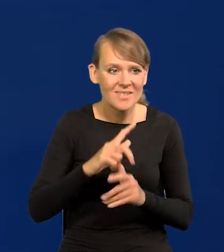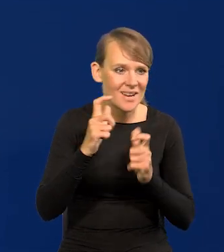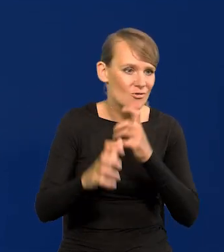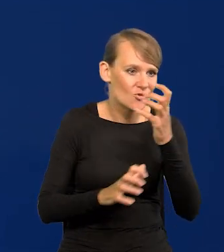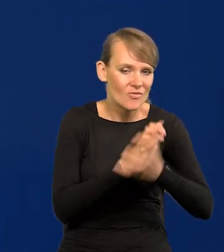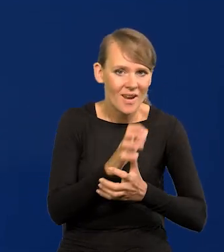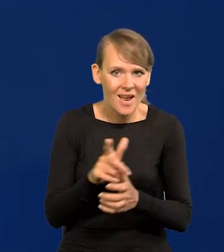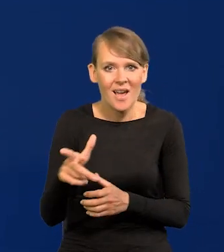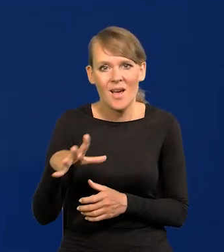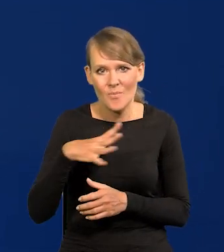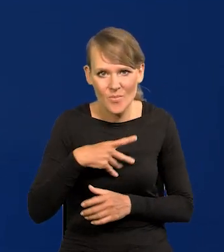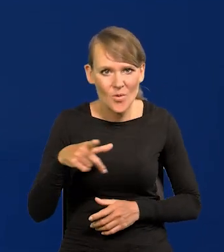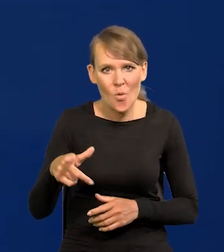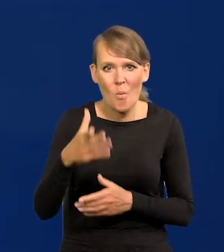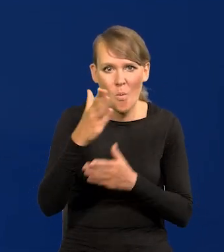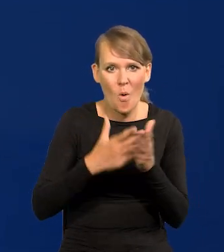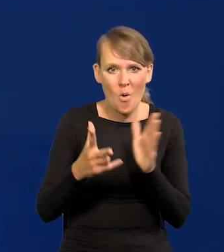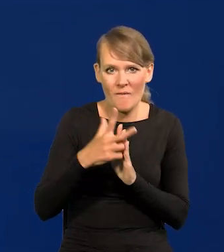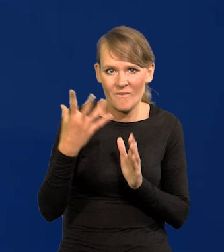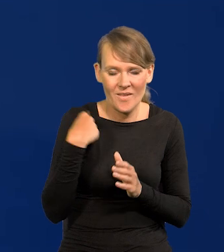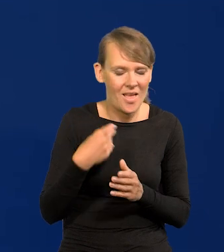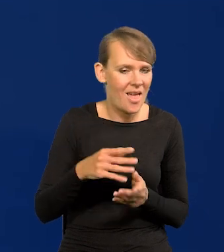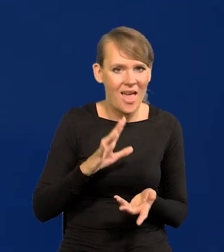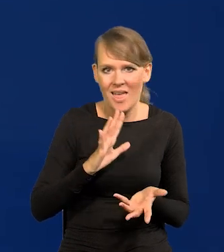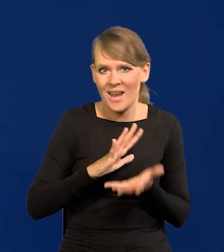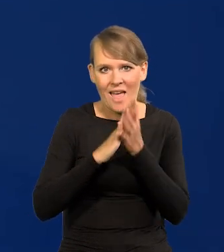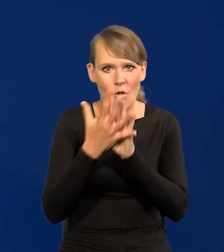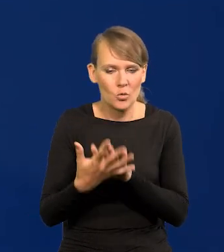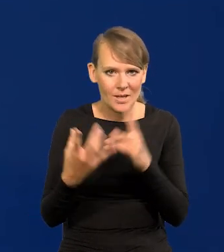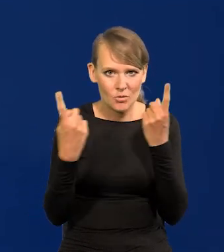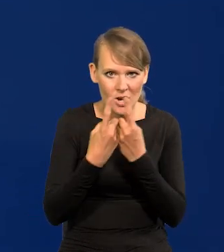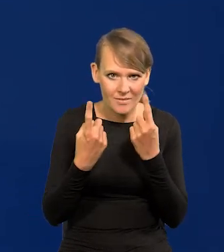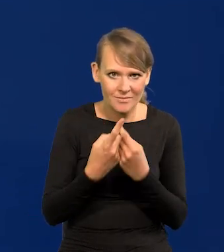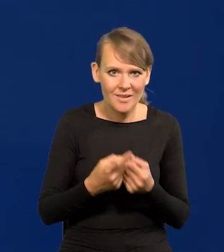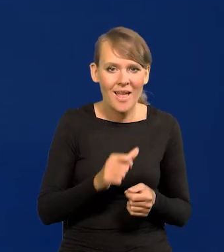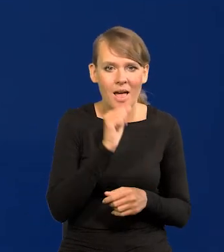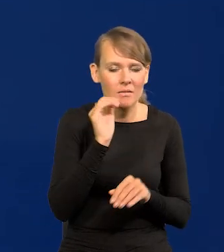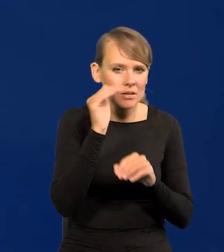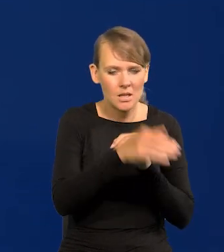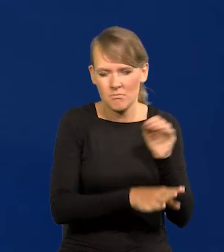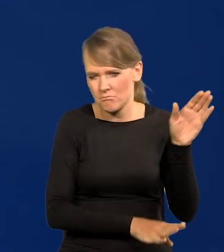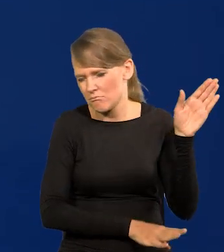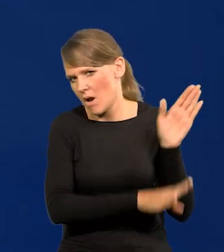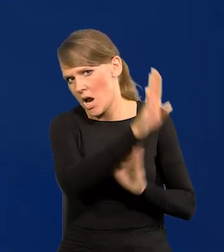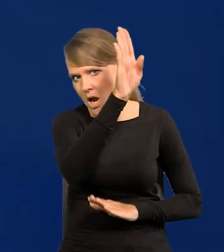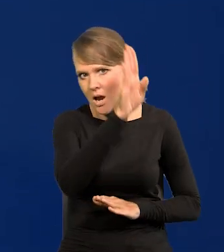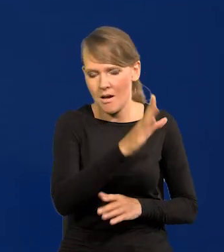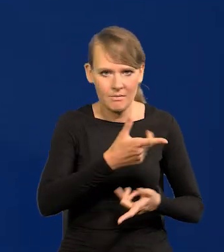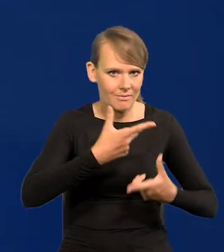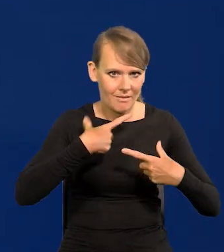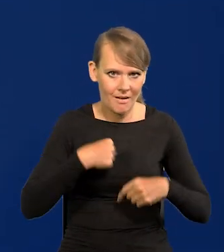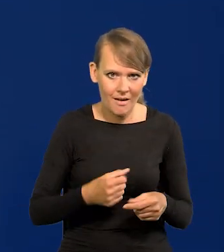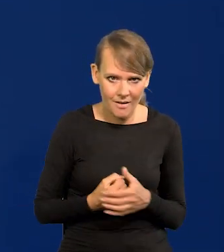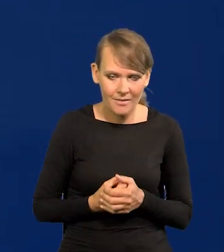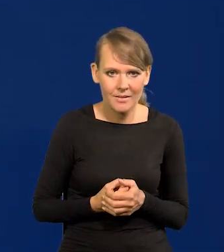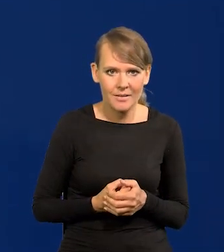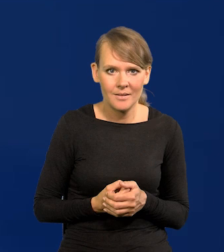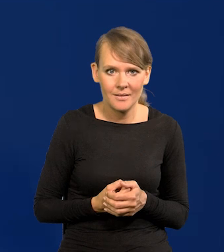mieli rewolucję przemysłową w połowie XVIII wieku. Europa wystrzeliła zachodnia nagle. Do tego momentu,